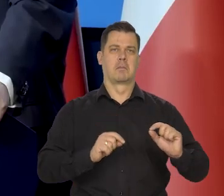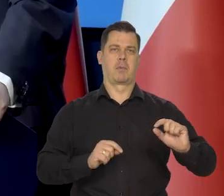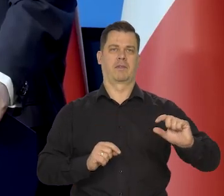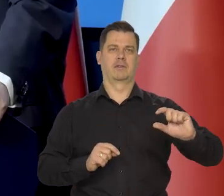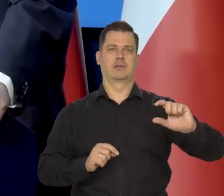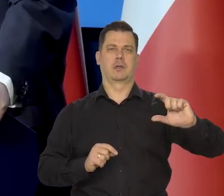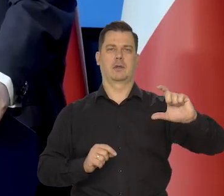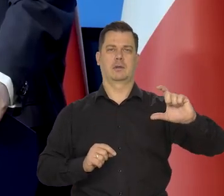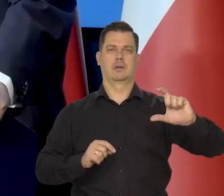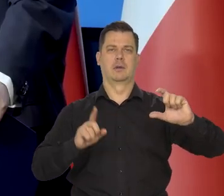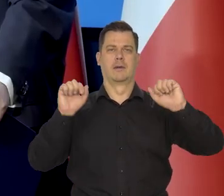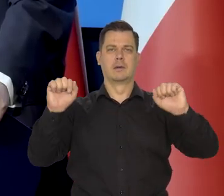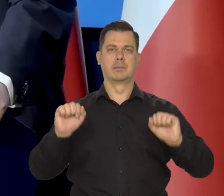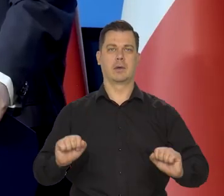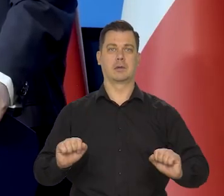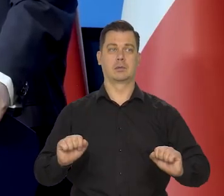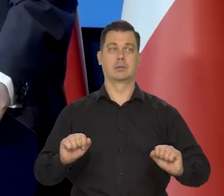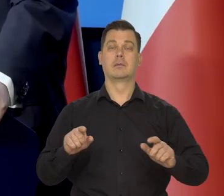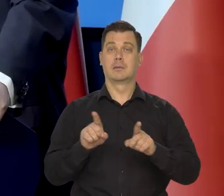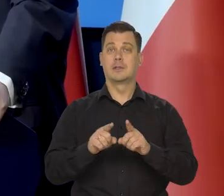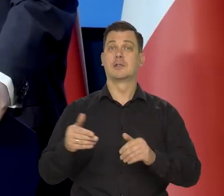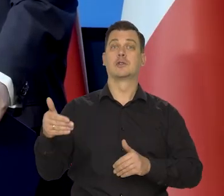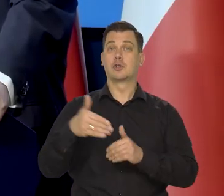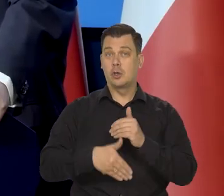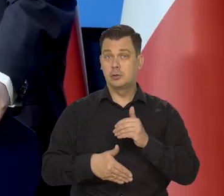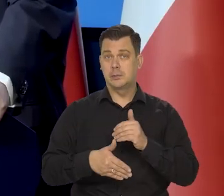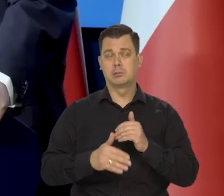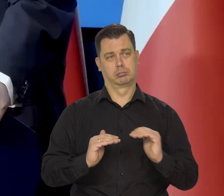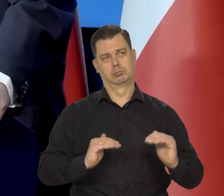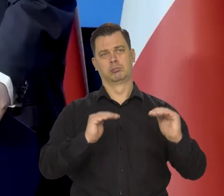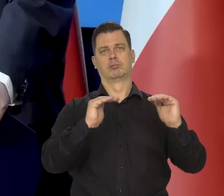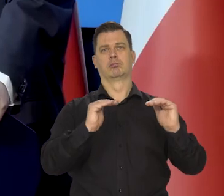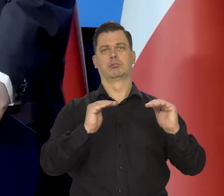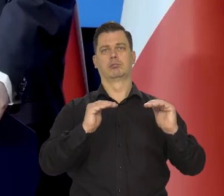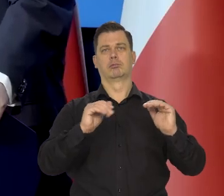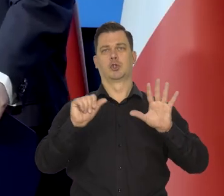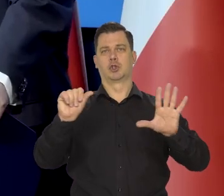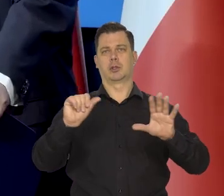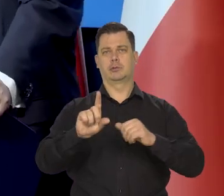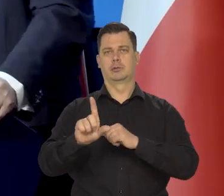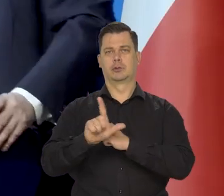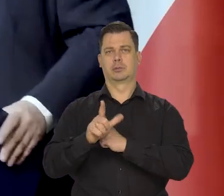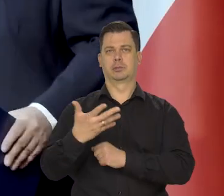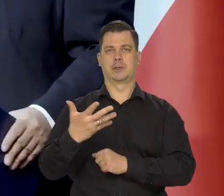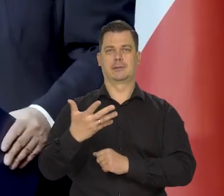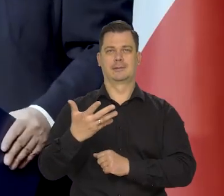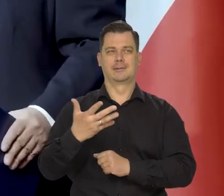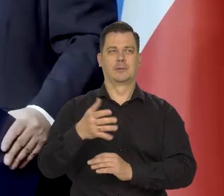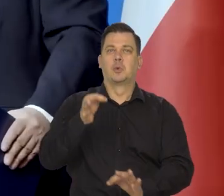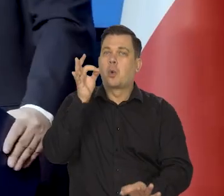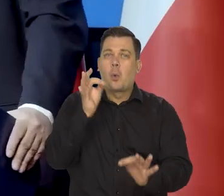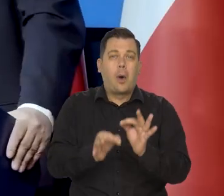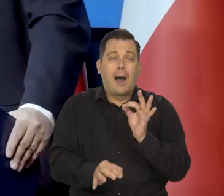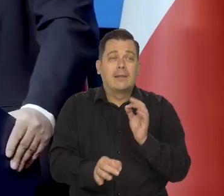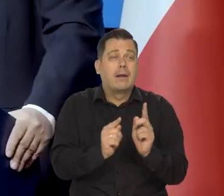Te podwyżki robiliśmy i mniej więcej we właściwym czasie zakończyliśmy. Oczywiście to trudno dokładnie mikroskopem wymierzyć.